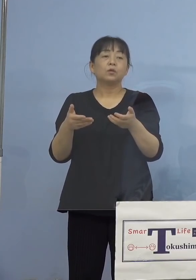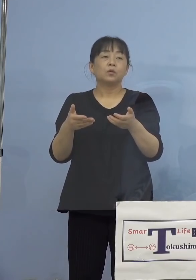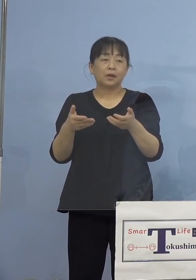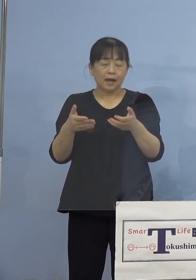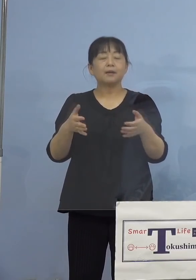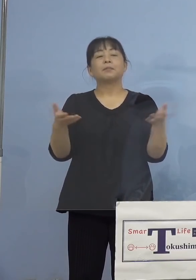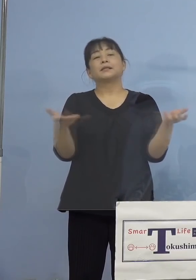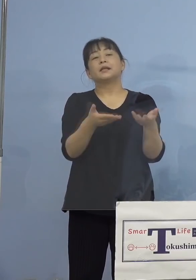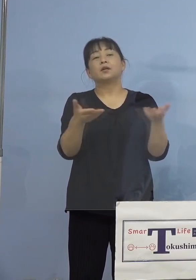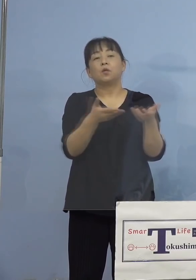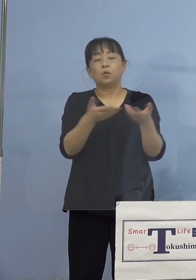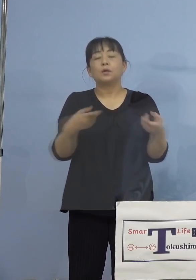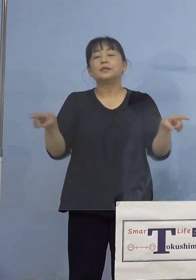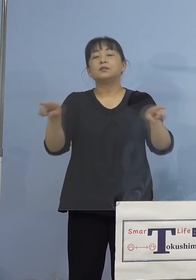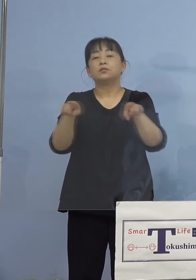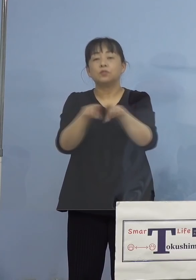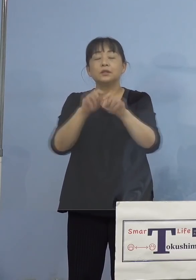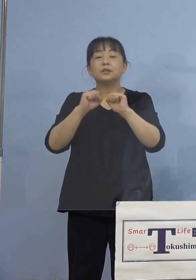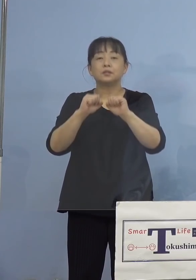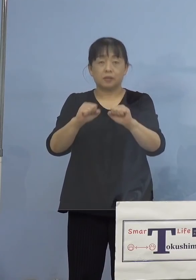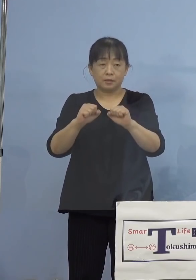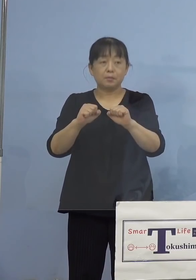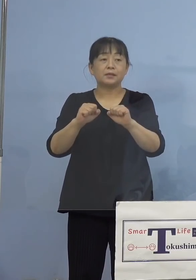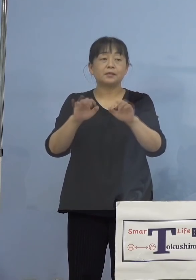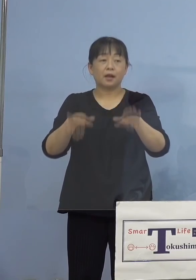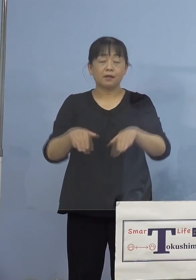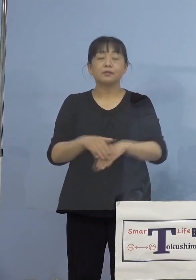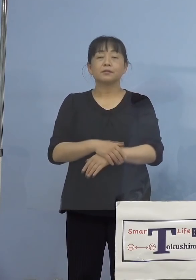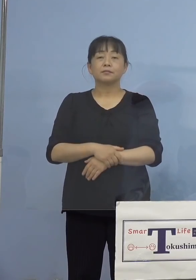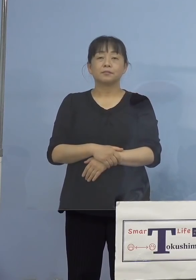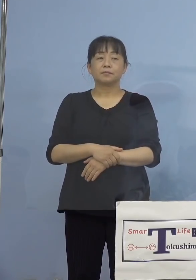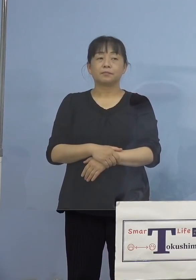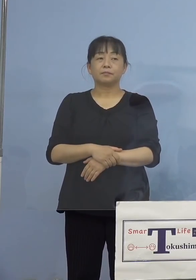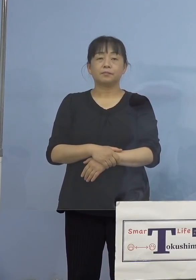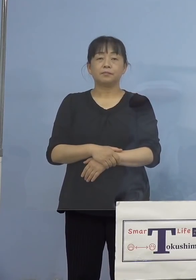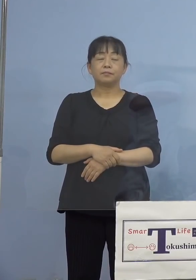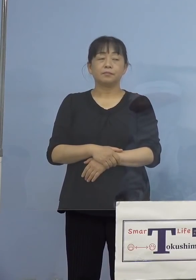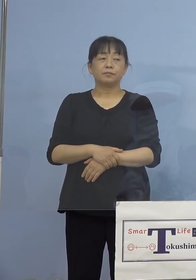ともに行っておられたということに なります